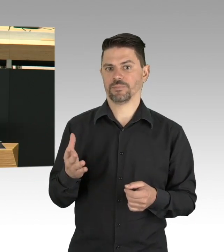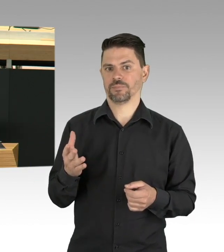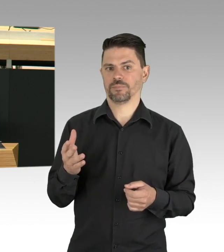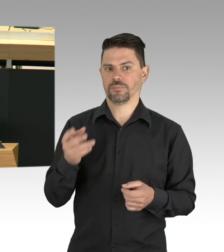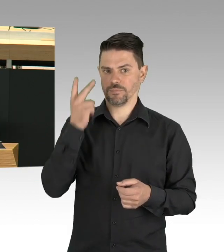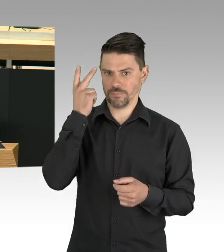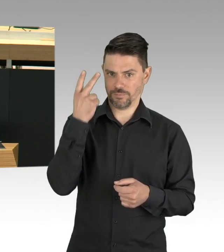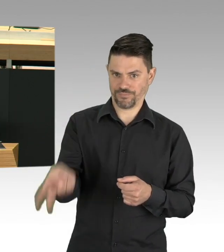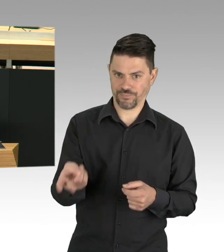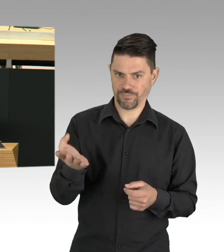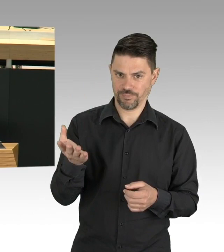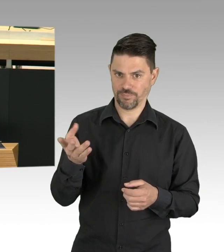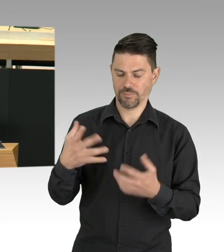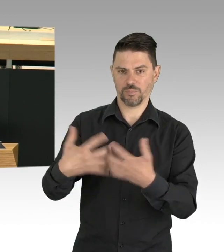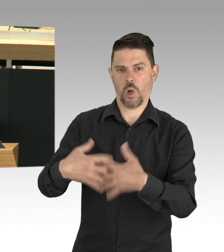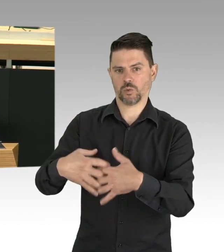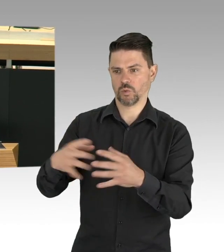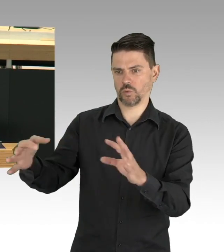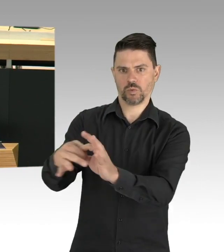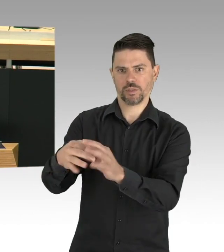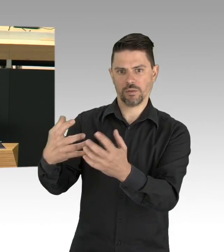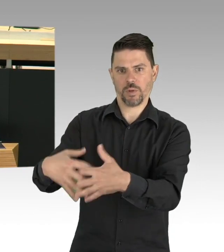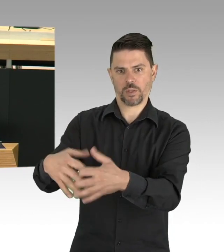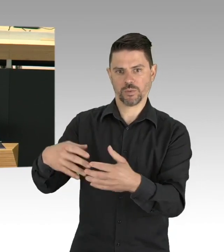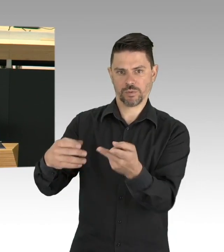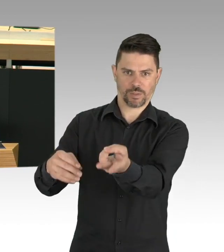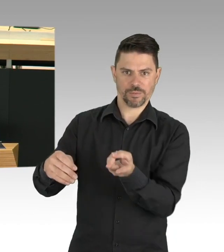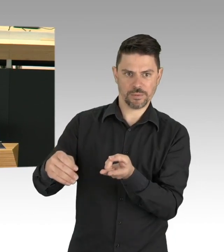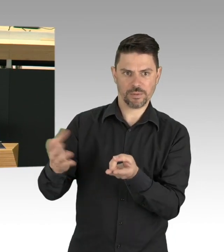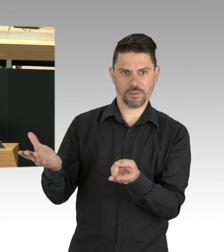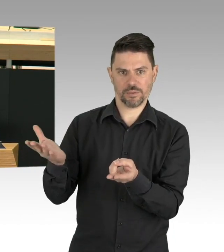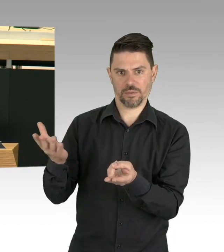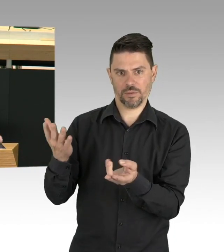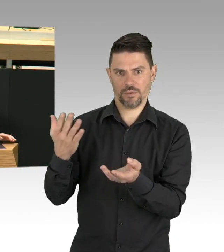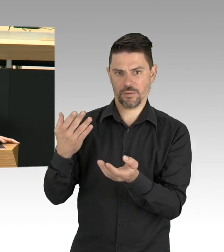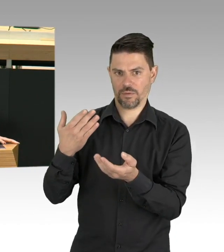das eine war Anfang April in der TAZ zu sehen, eine Wiese im Volkspark Schöneberg